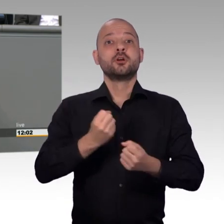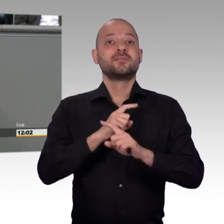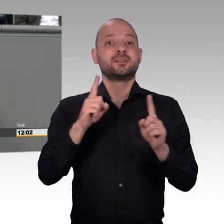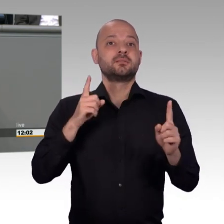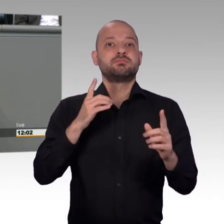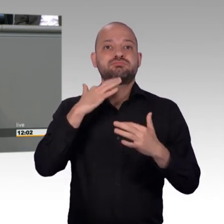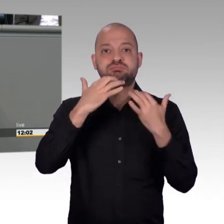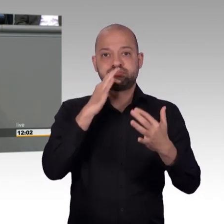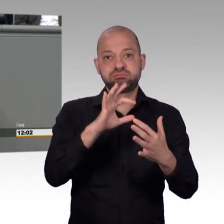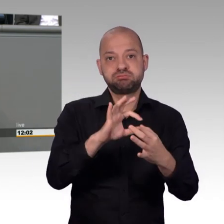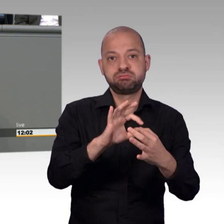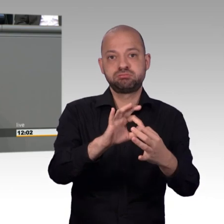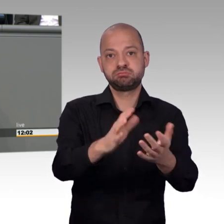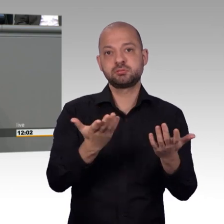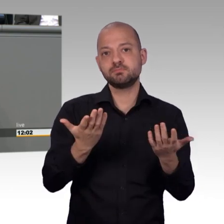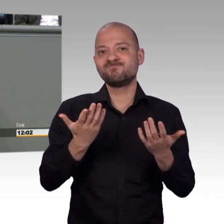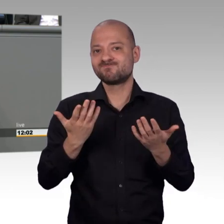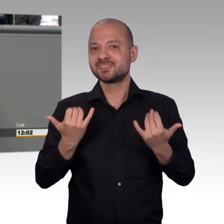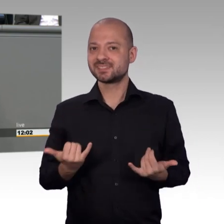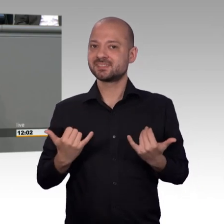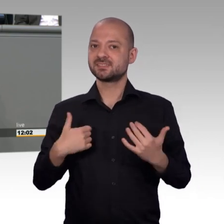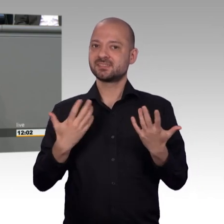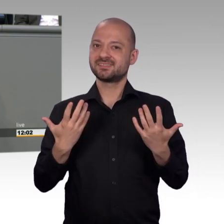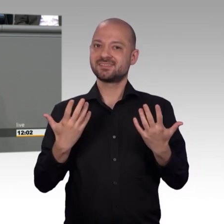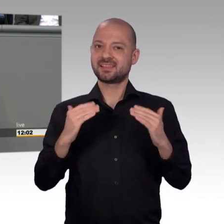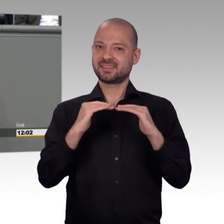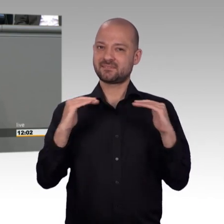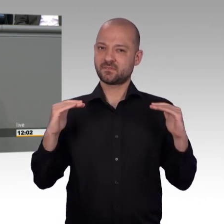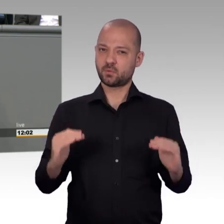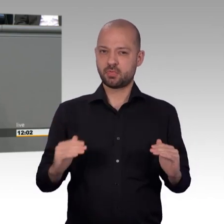uns doch überlegen, wie wir das wieder ändern können und wir haben darüber